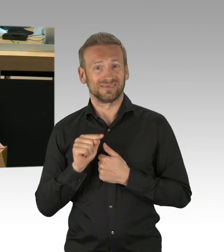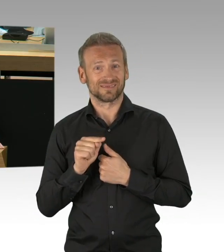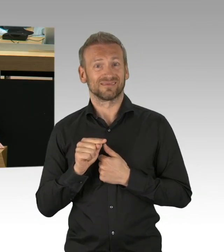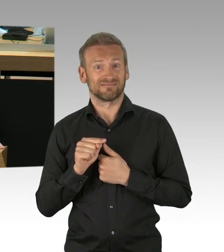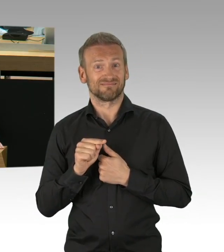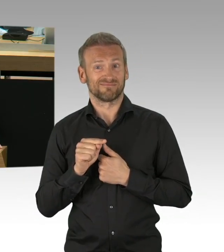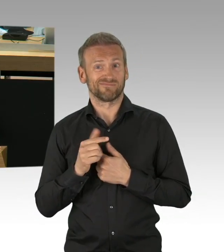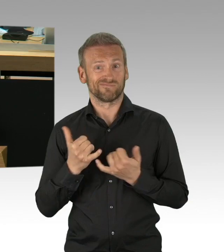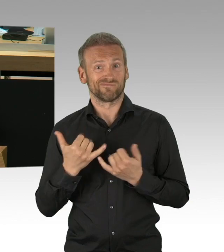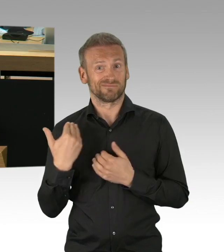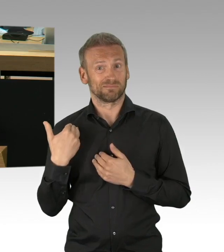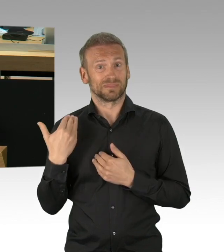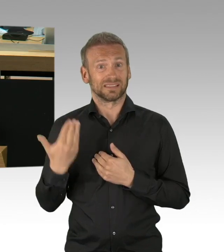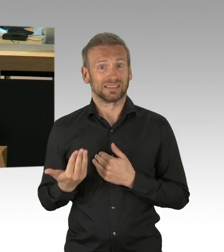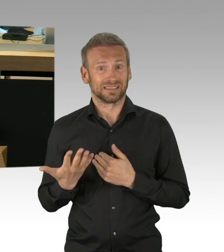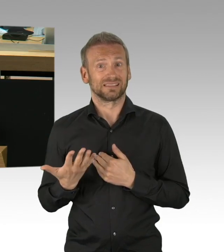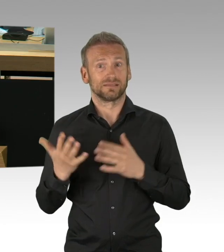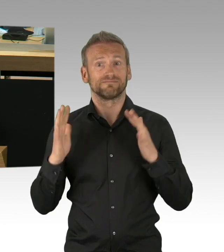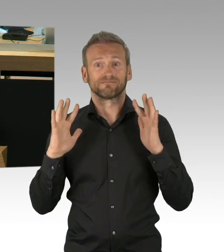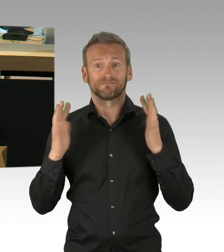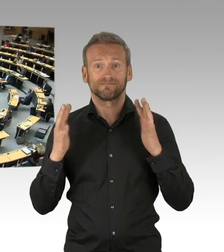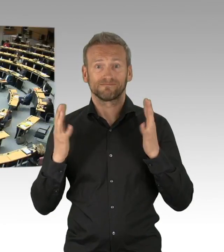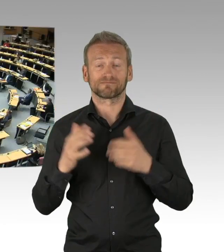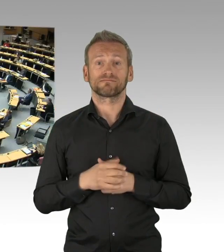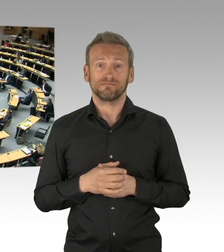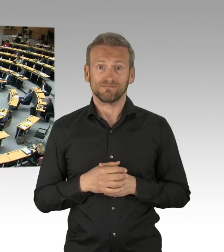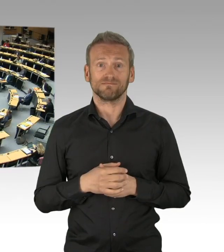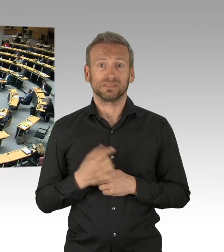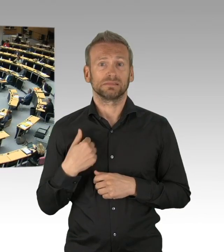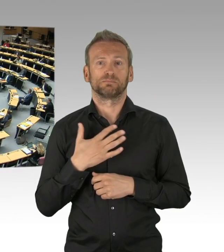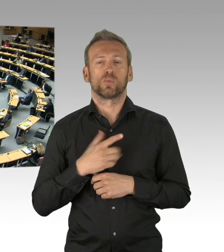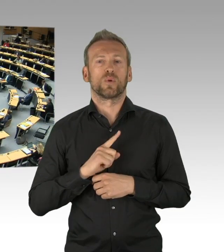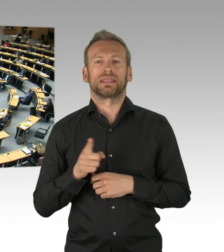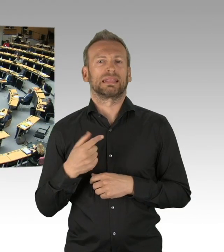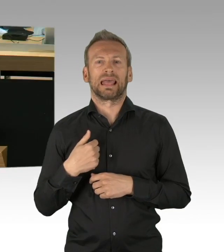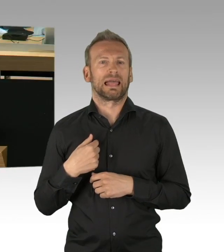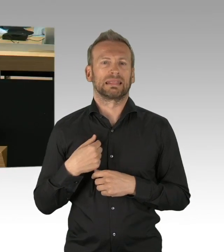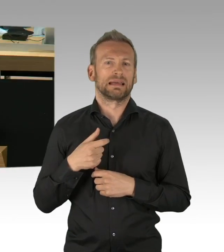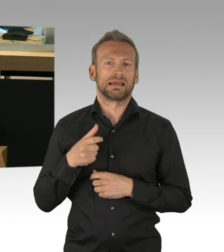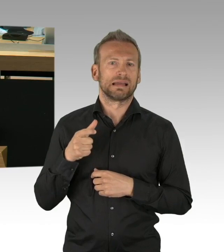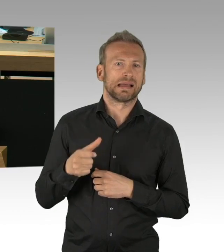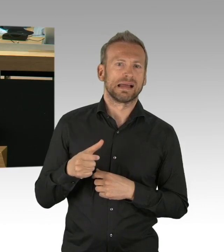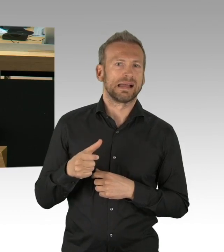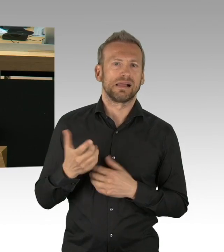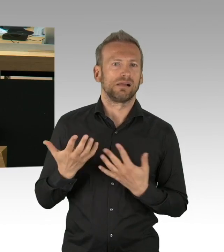und gucken Sie in die Berichte der Medien hinein, heute im Tagesspiegel. Gucken Sie die Berichte der wissenschaftlichen Institute